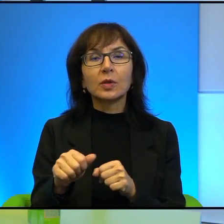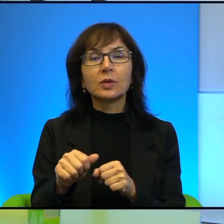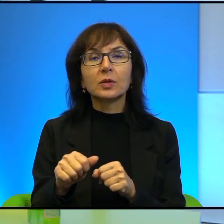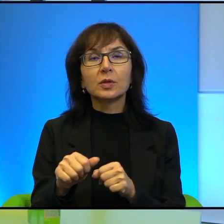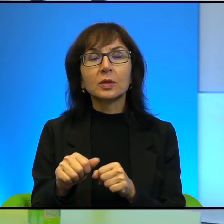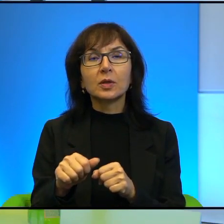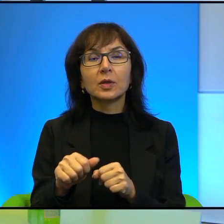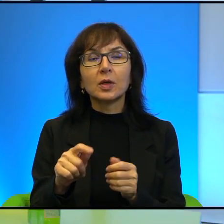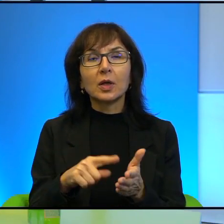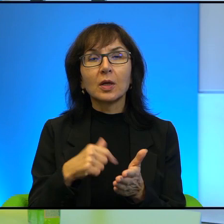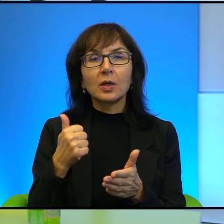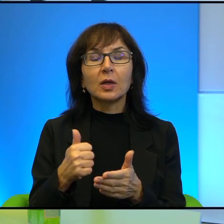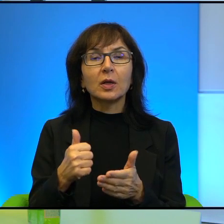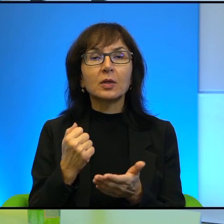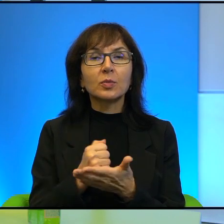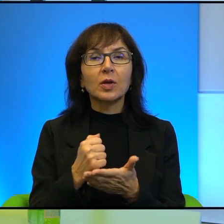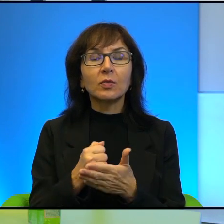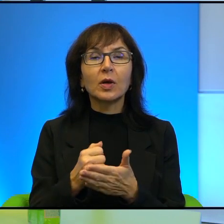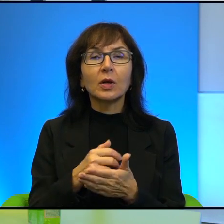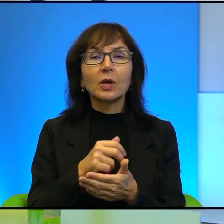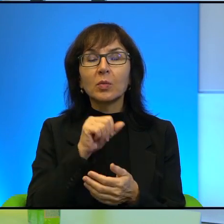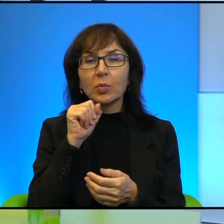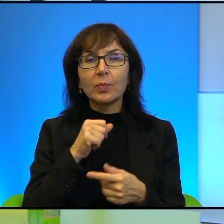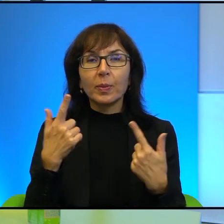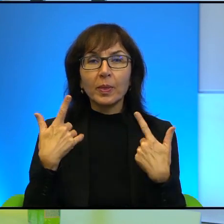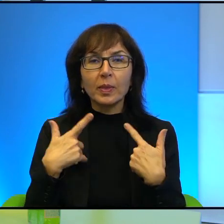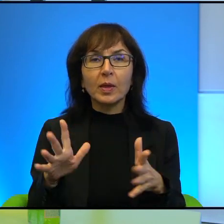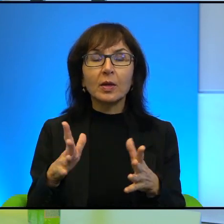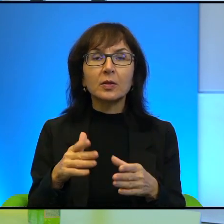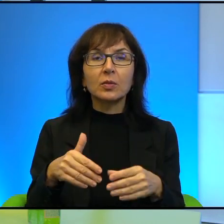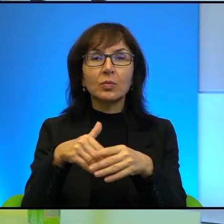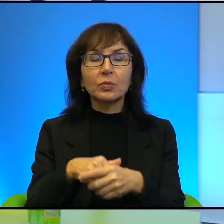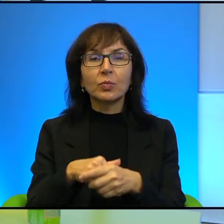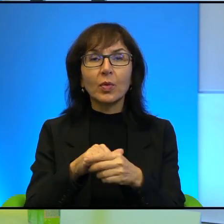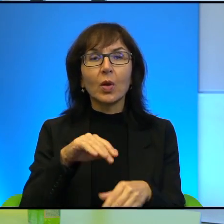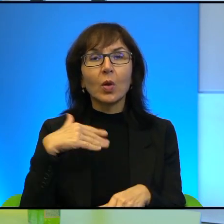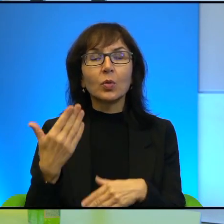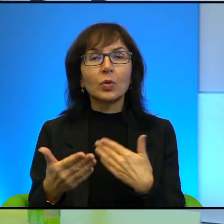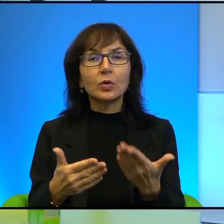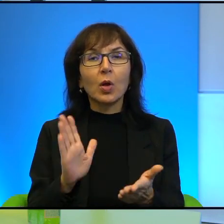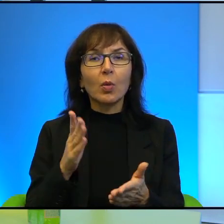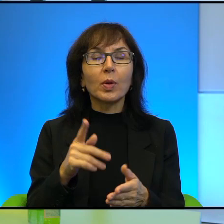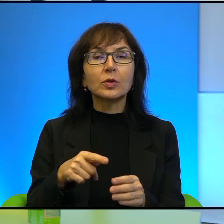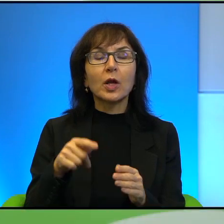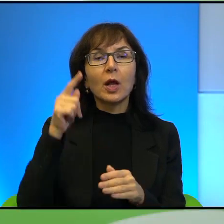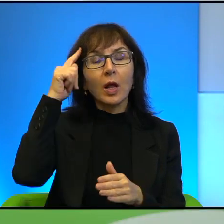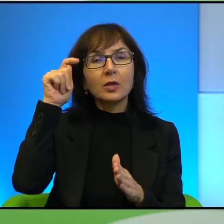kwestia, że po prostu nikt nie chce być tym, który wyciągnie rękę do tej drugiej strony, prawda? Bo będzie wtedy zdrajcą dla Arabów,